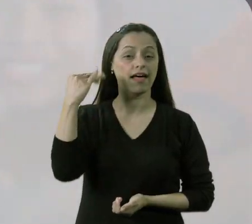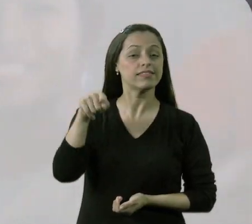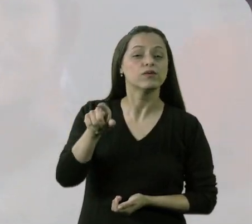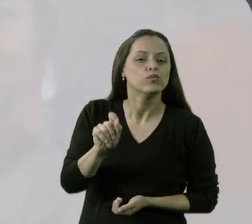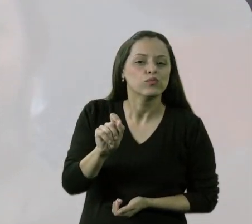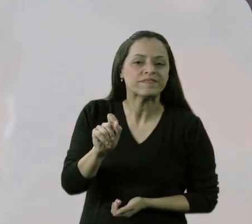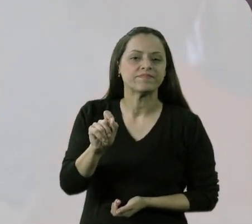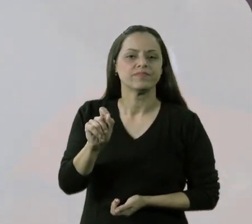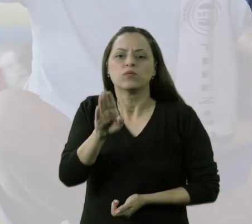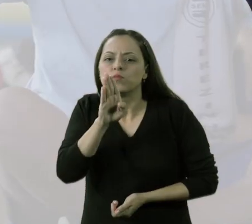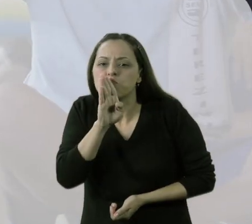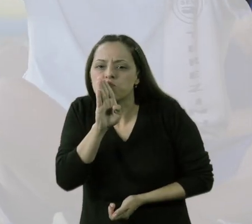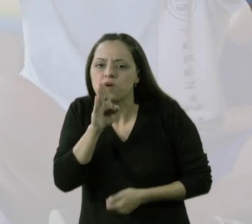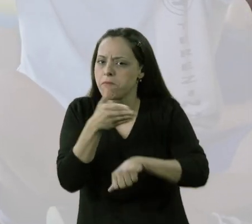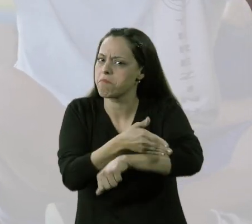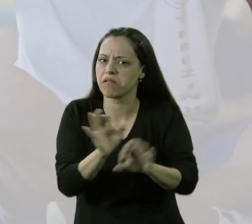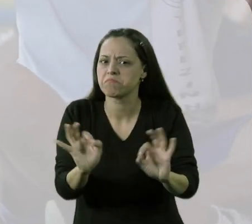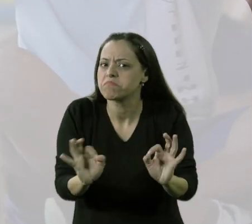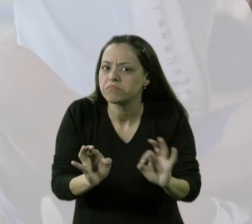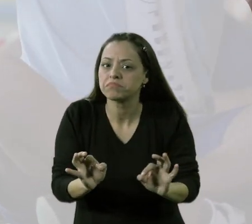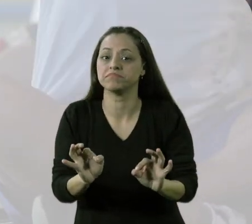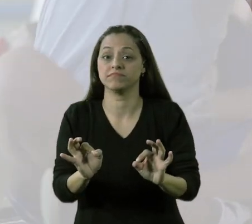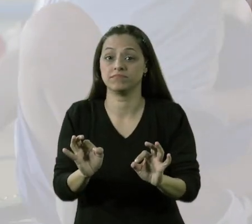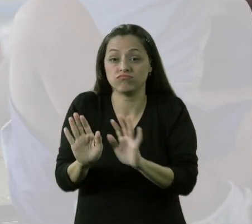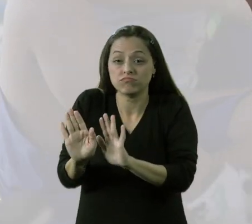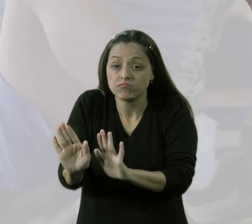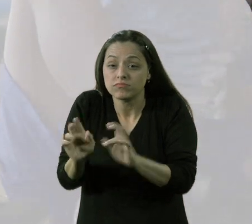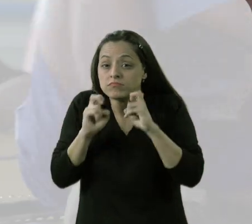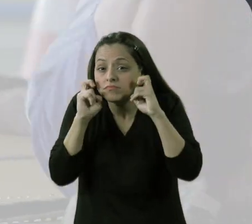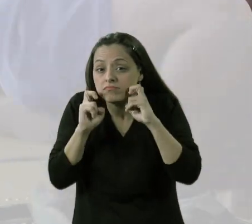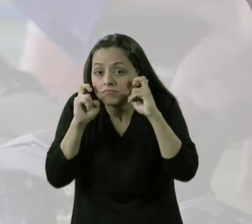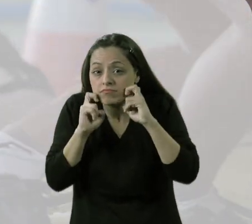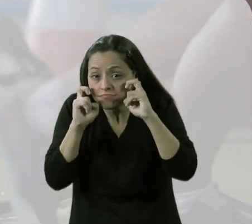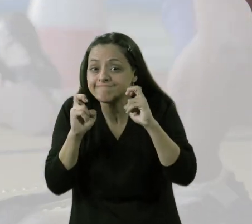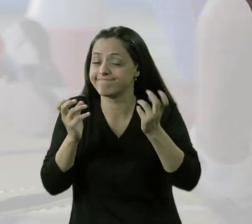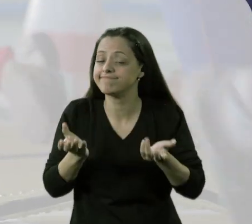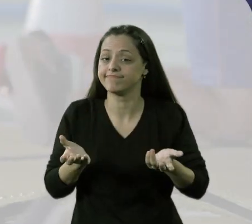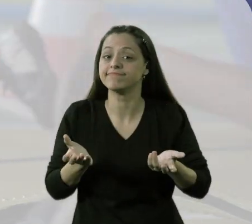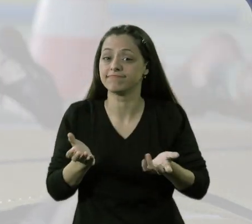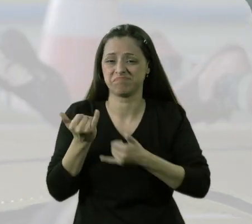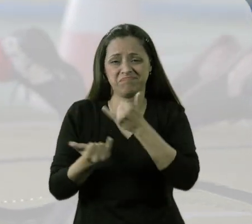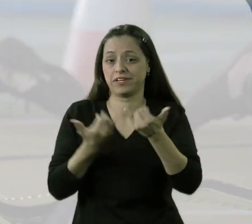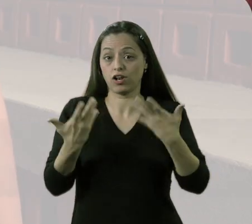Antes ele era um menino que não participava de nada, era uma criança na dele. Acho que ele tinha vergonha de brincar.